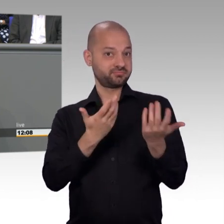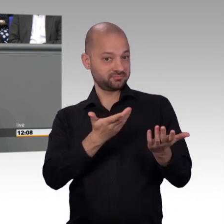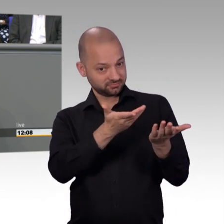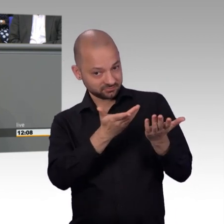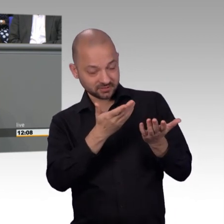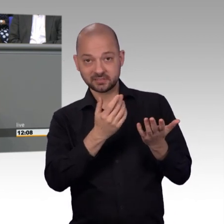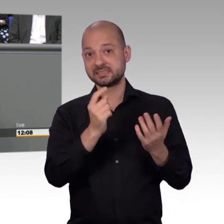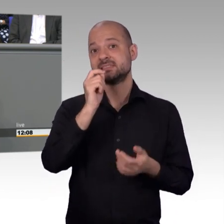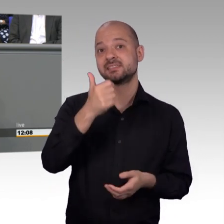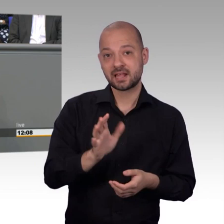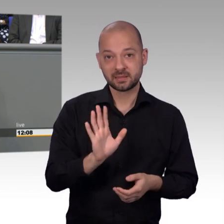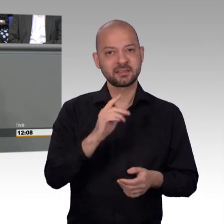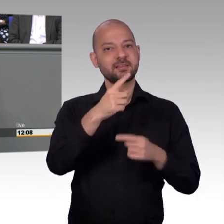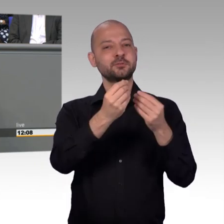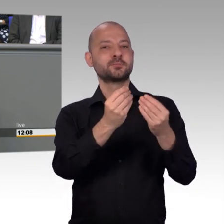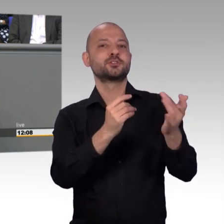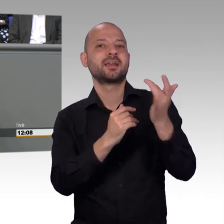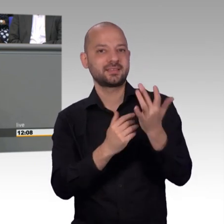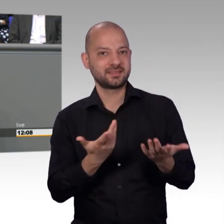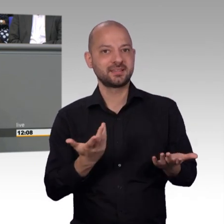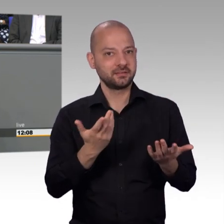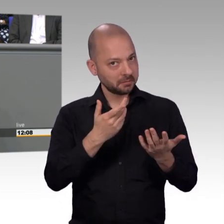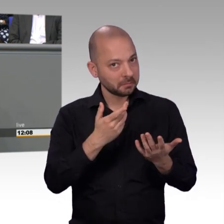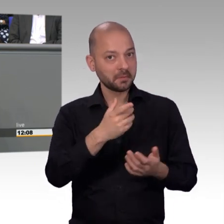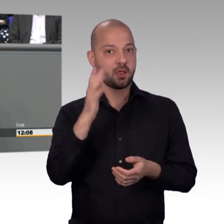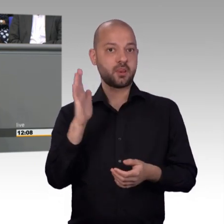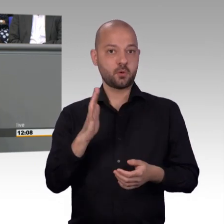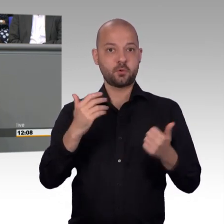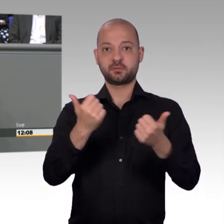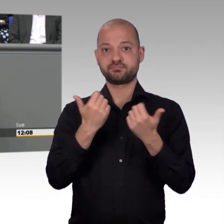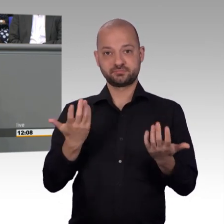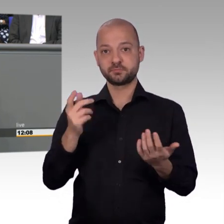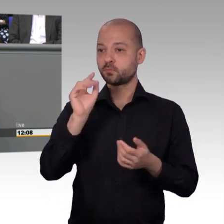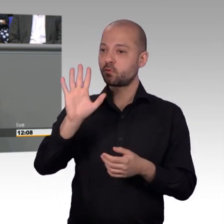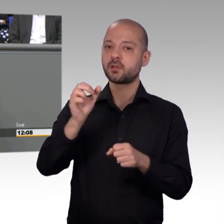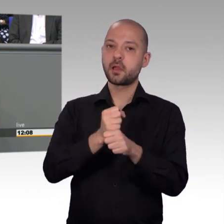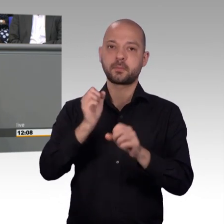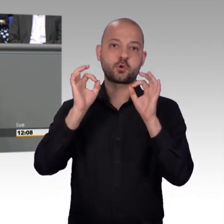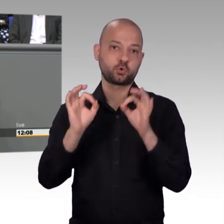Wir werden zwar einmal im Jahr gelobt von verschiedenen Institutionen. Aber im übrigen Jahr, wie gesagt, selber wird eben eigentlich zu wenig